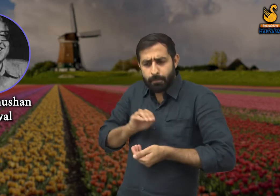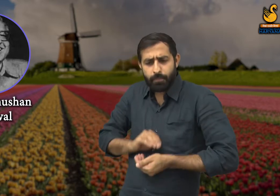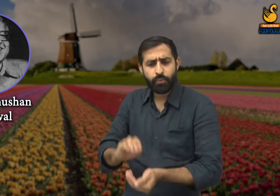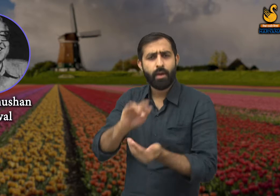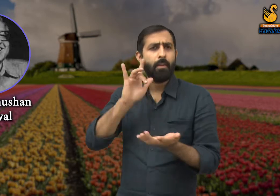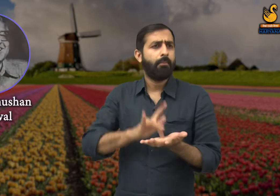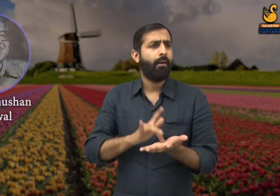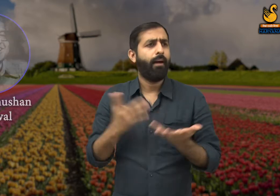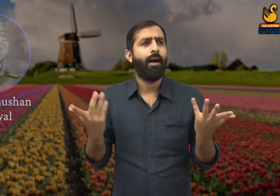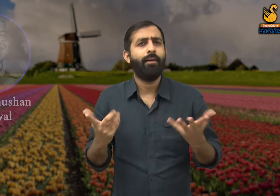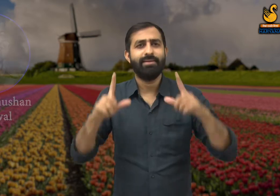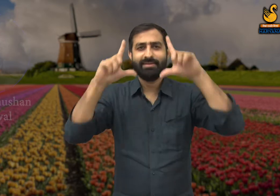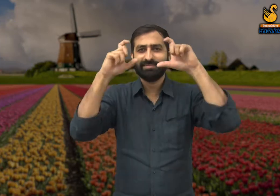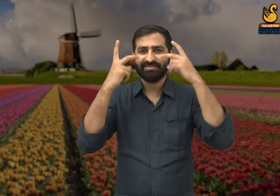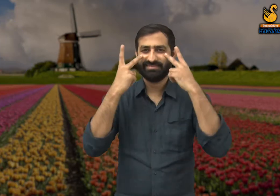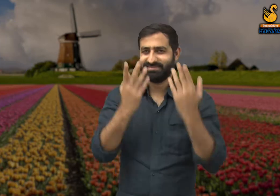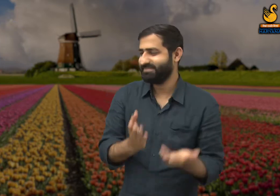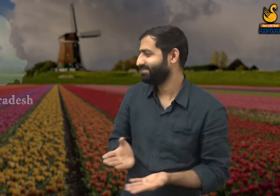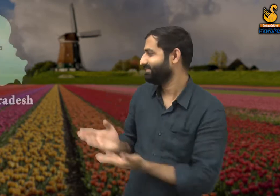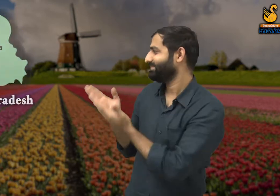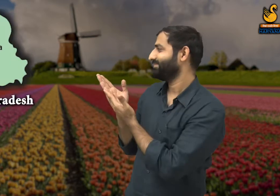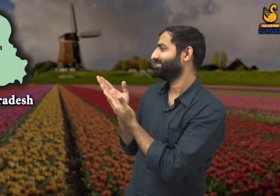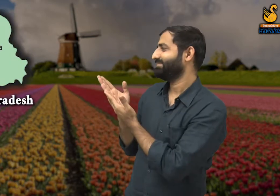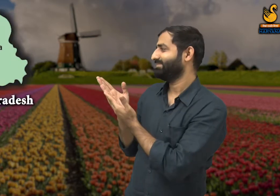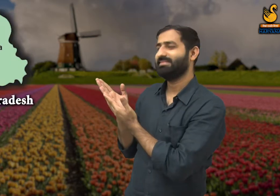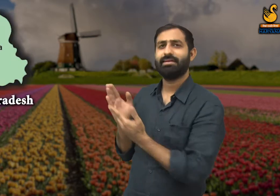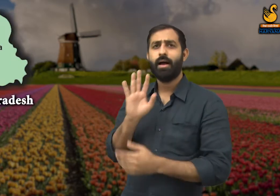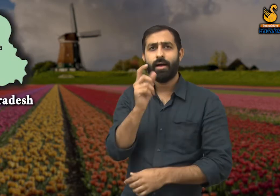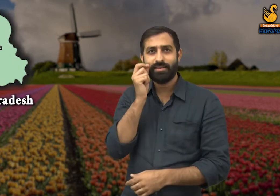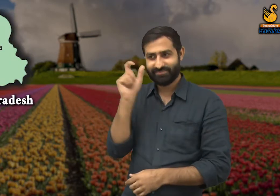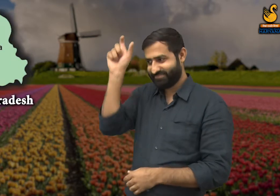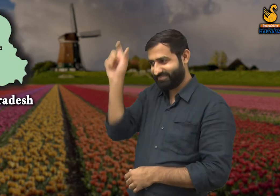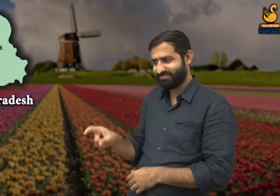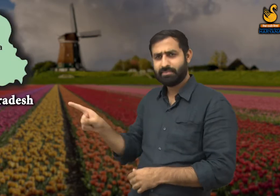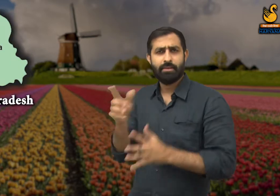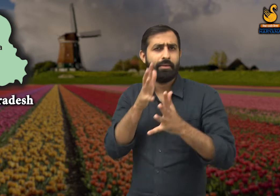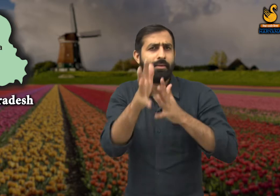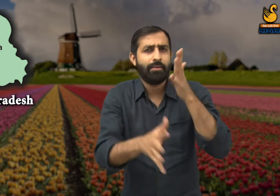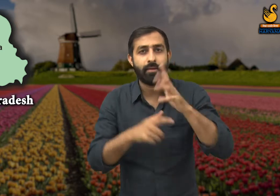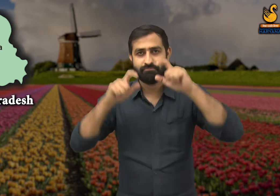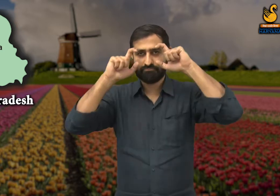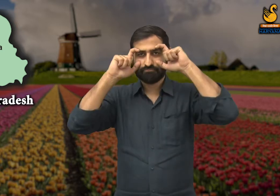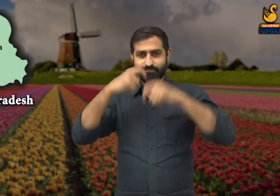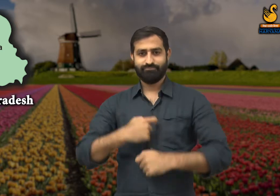उनका जन्म उत्तर प्रदेश के मथुरा शहर में हुआ था. इनका सांकेतिक नाम यह है.